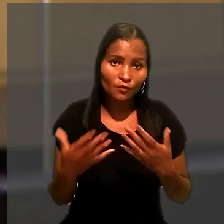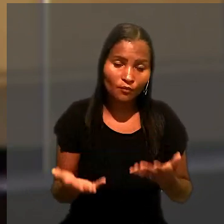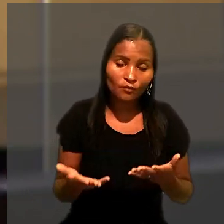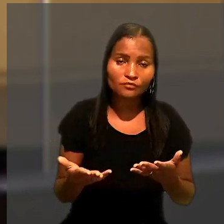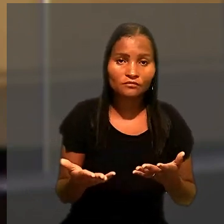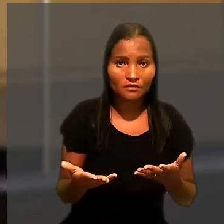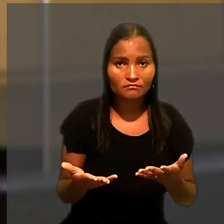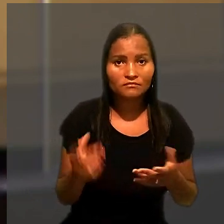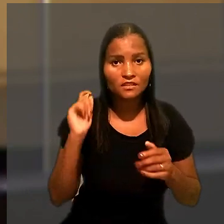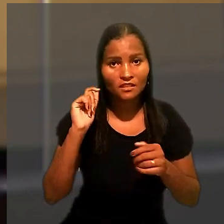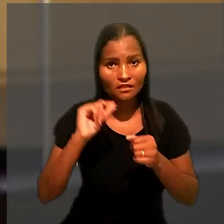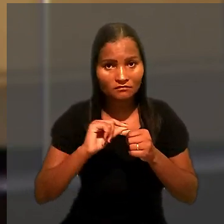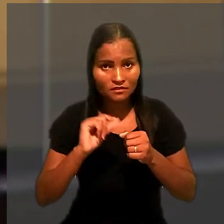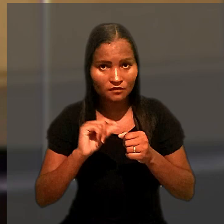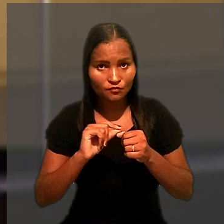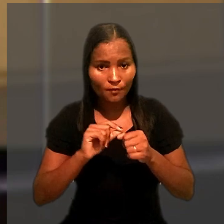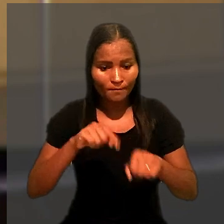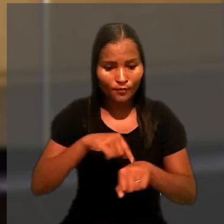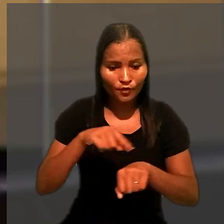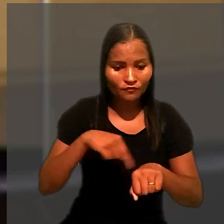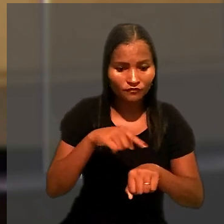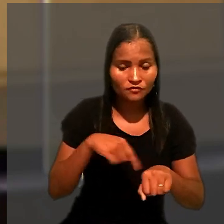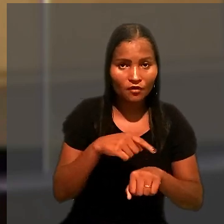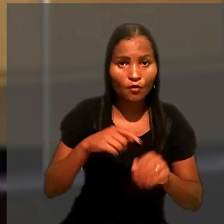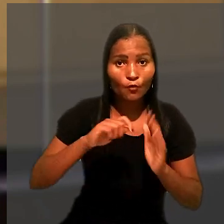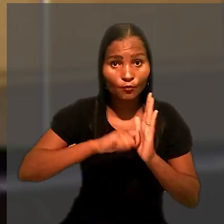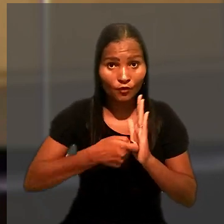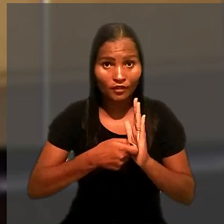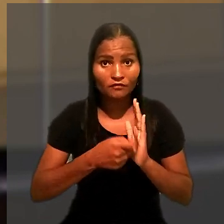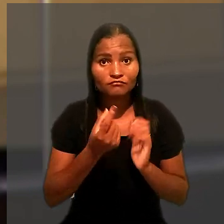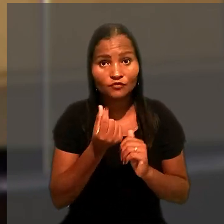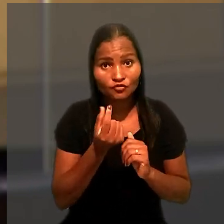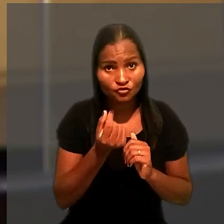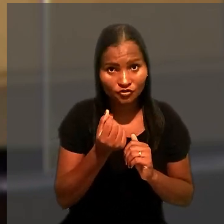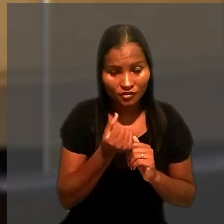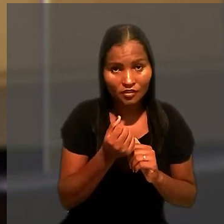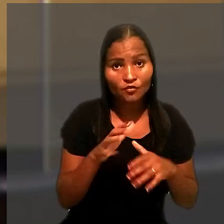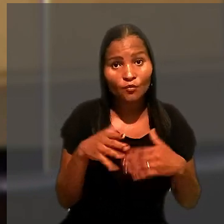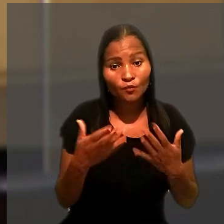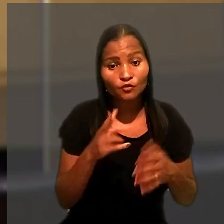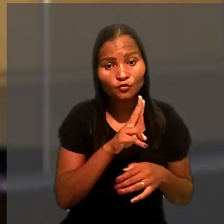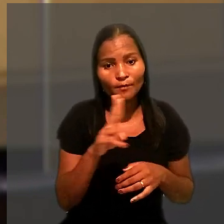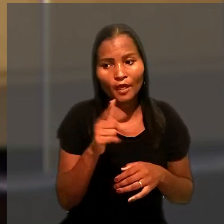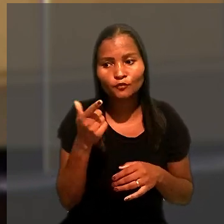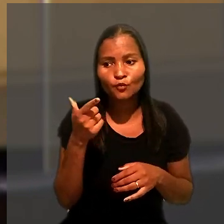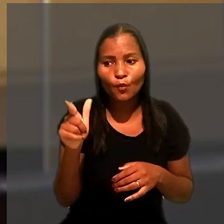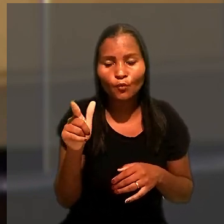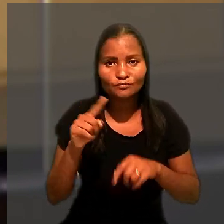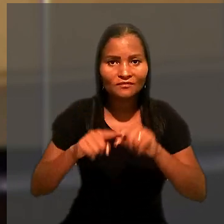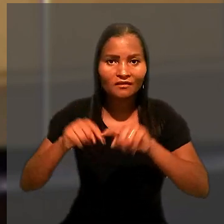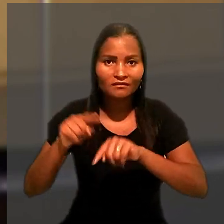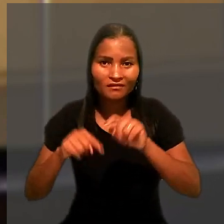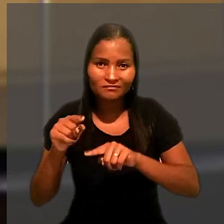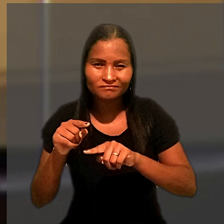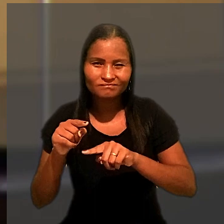De acordo com dispositivo, nas execuções provisórias, a penhora em dinheiro, quando nomeados outros bens,